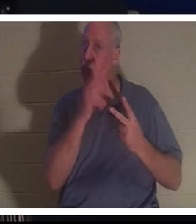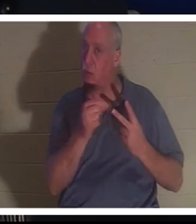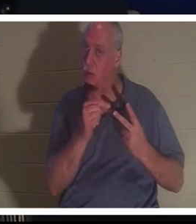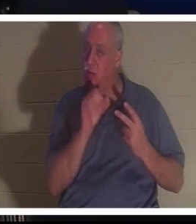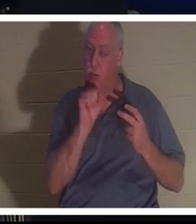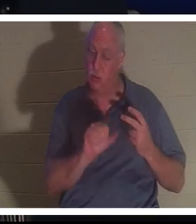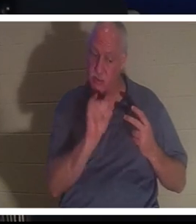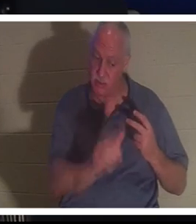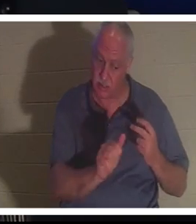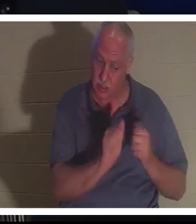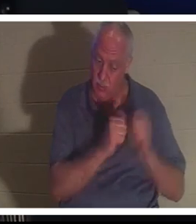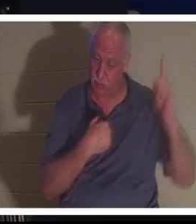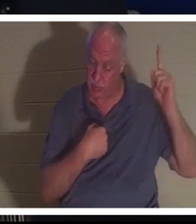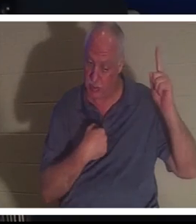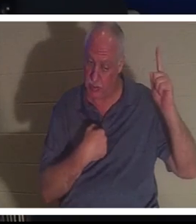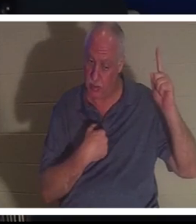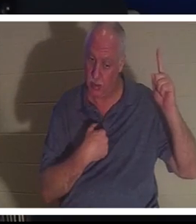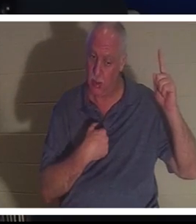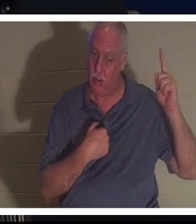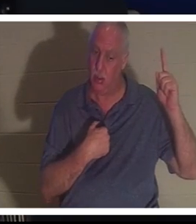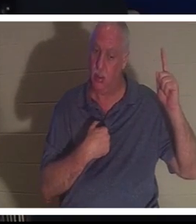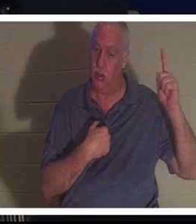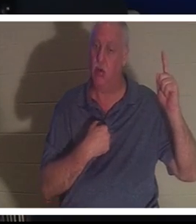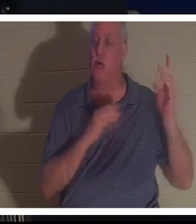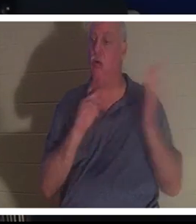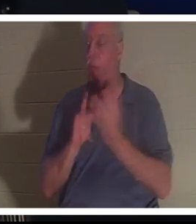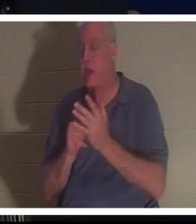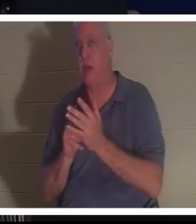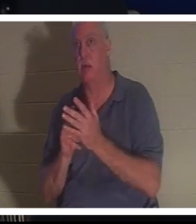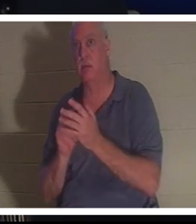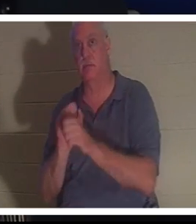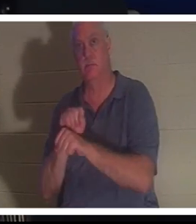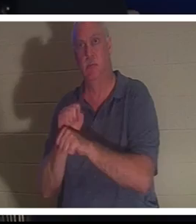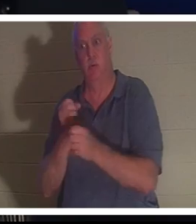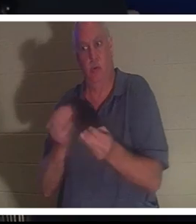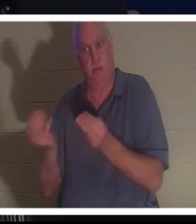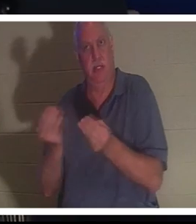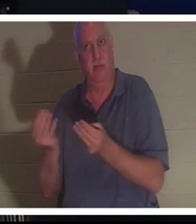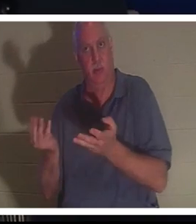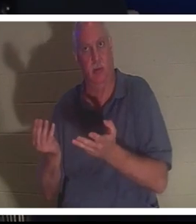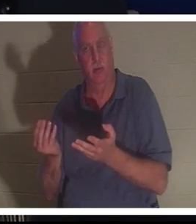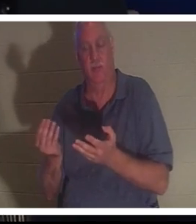, 아니면 지상에서 내가 당신에게 준 일을 계속해도 됩니다. 그녀는 자신